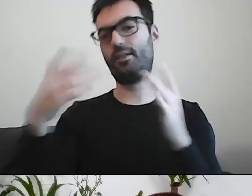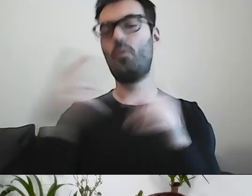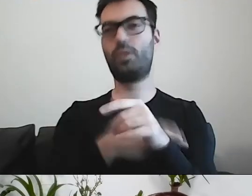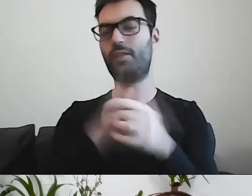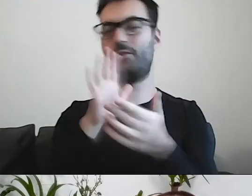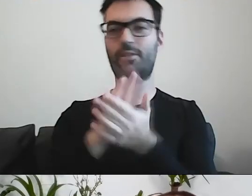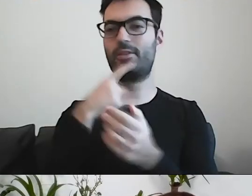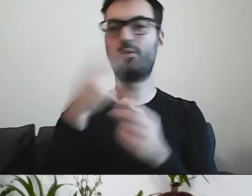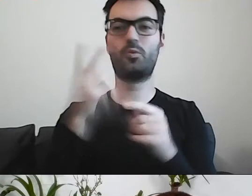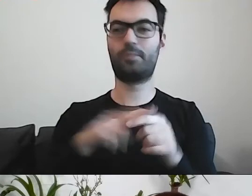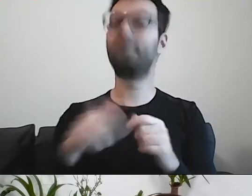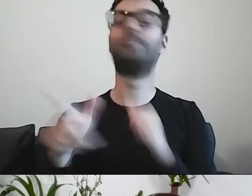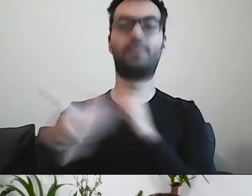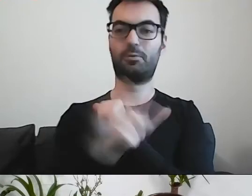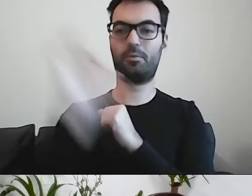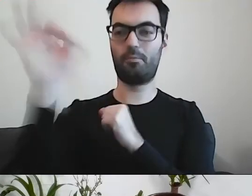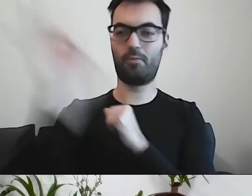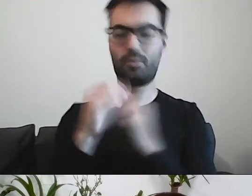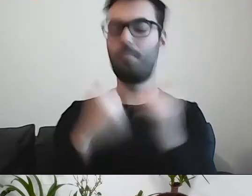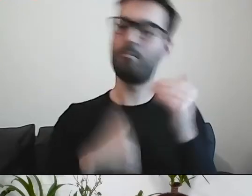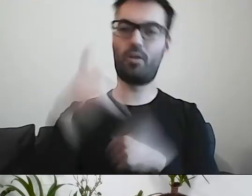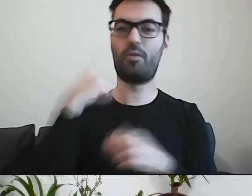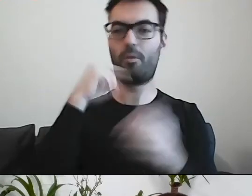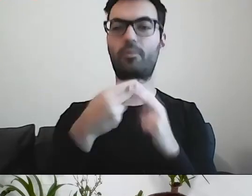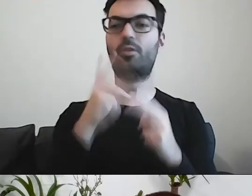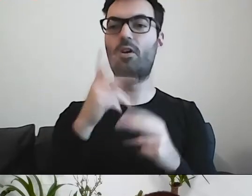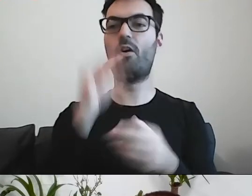Ponad 70% odpowiedziało, że ten, kto napisał prosto.